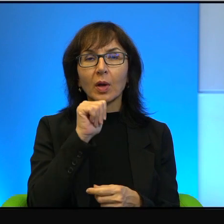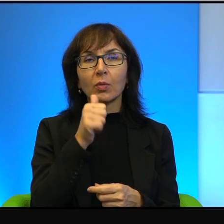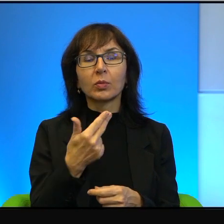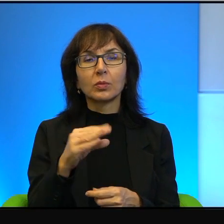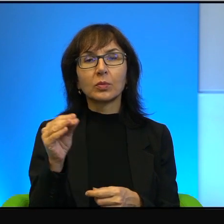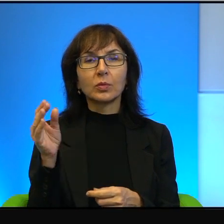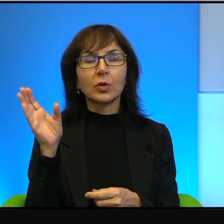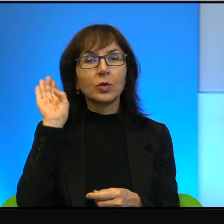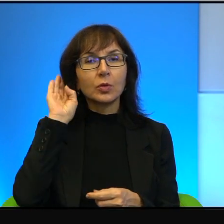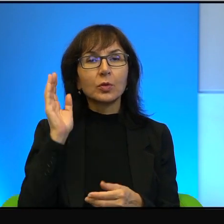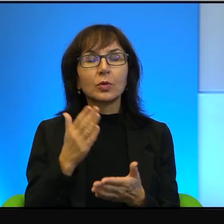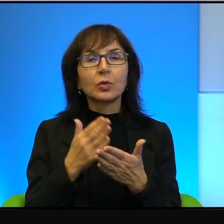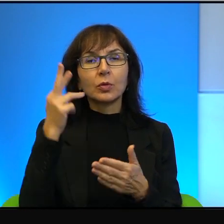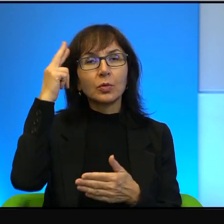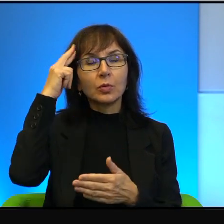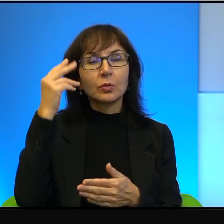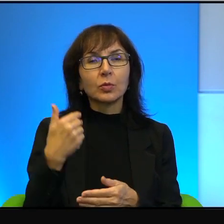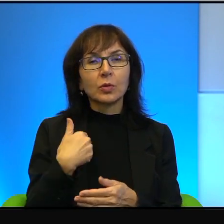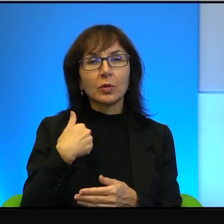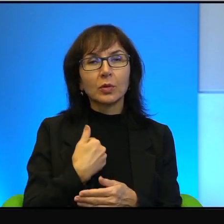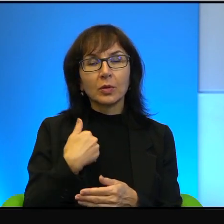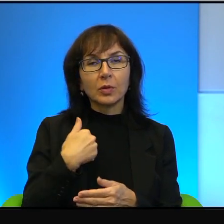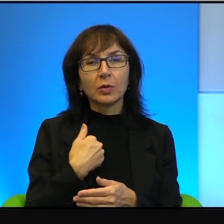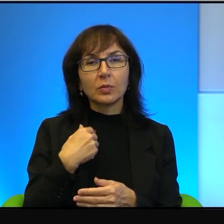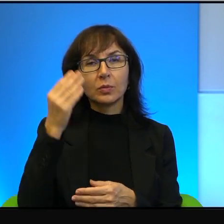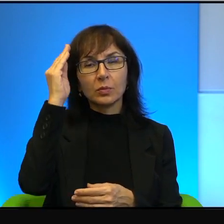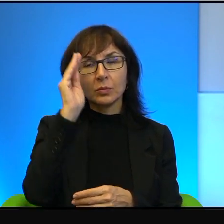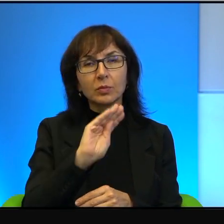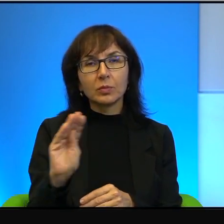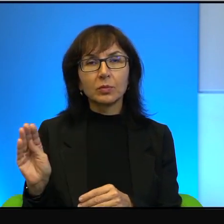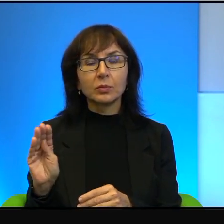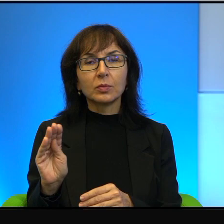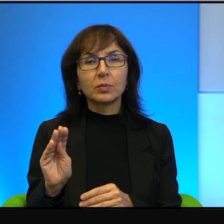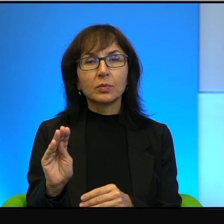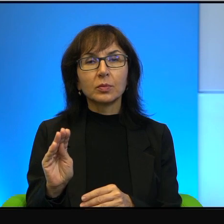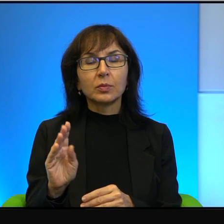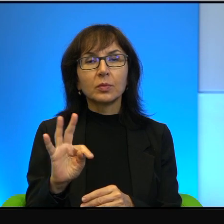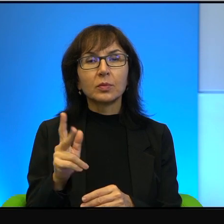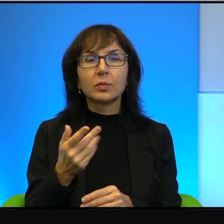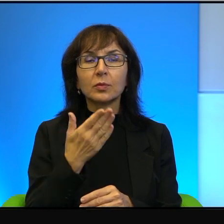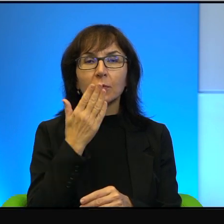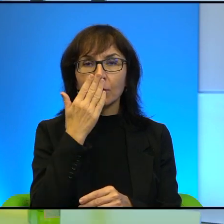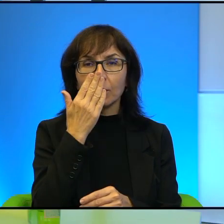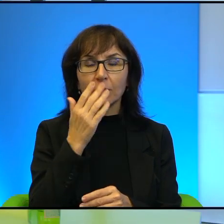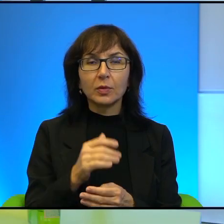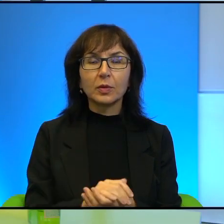bo rozumie tylko angielski komunikat. Więc, no tak to wygląda po prostu. Tak jak przykład tej matki,